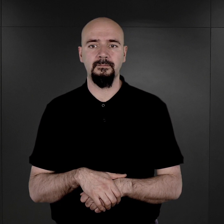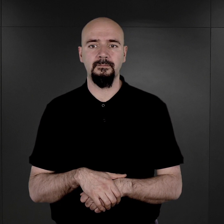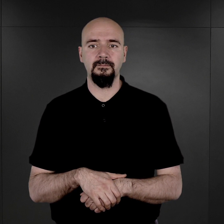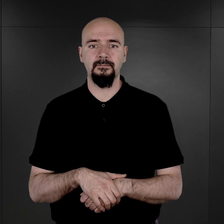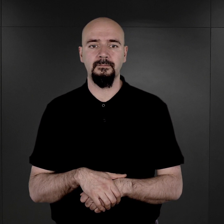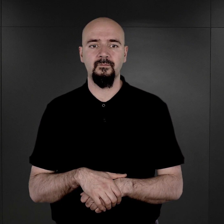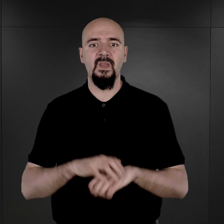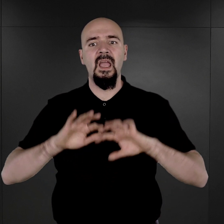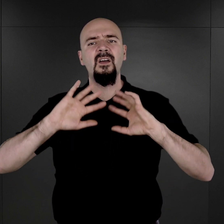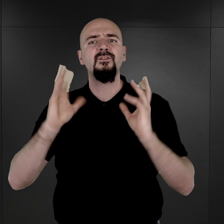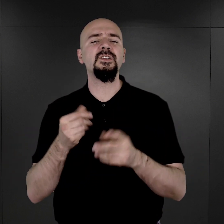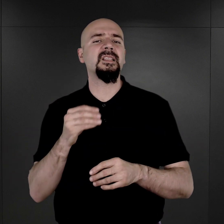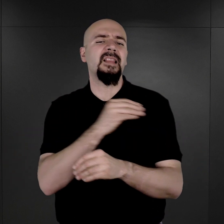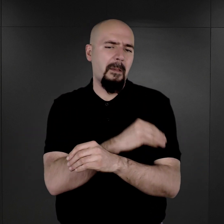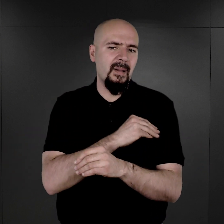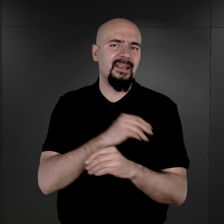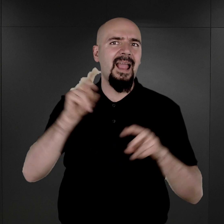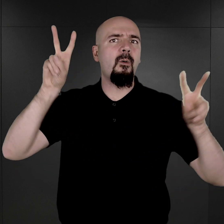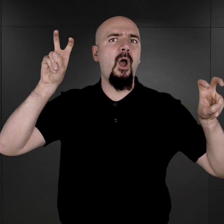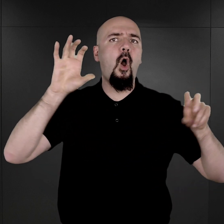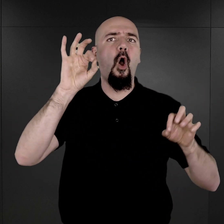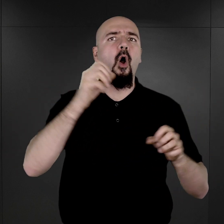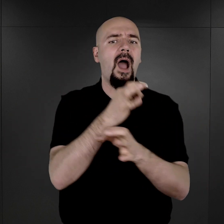Wszystkie podcasty z cyklu „O Auschwitz” znaleźć można na stronie